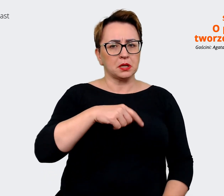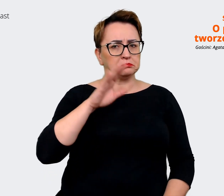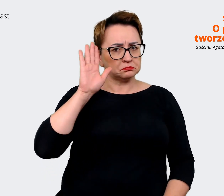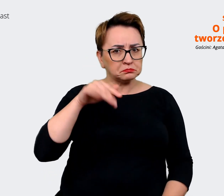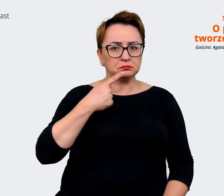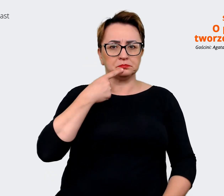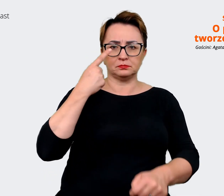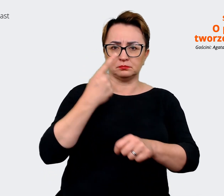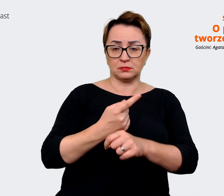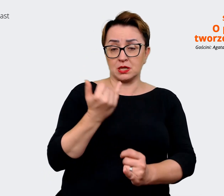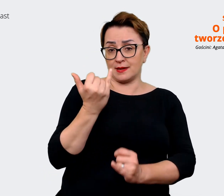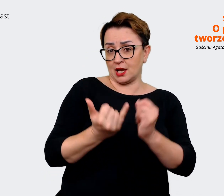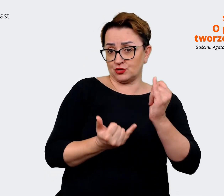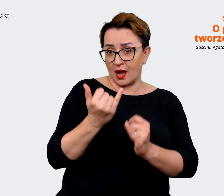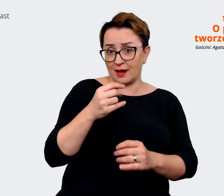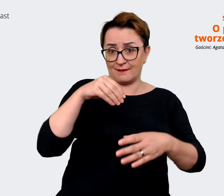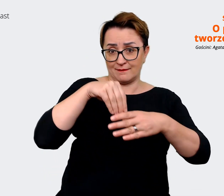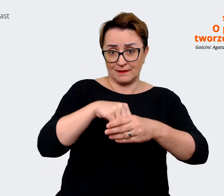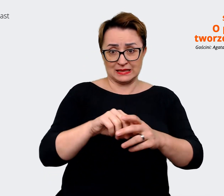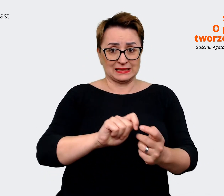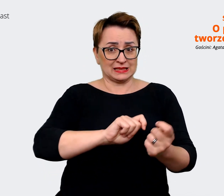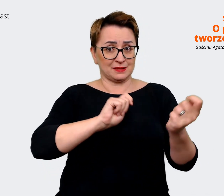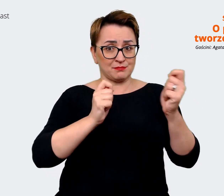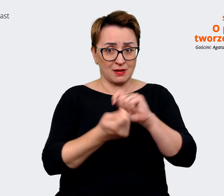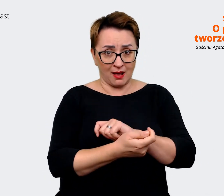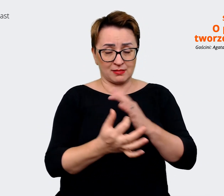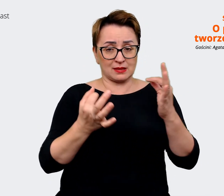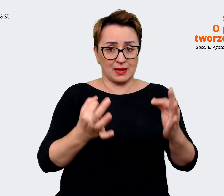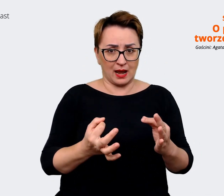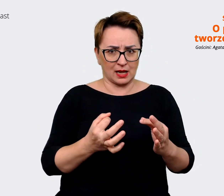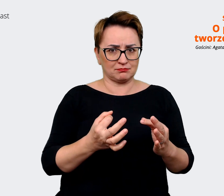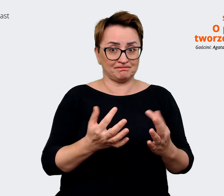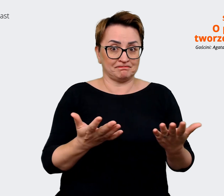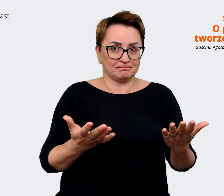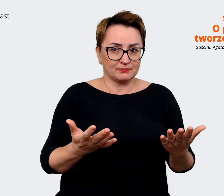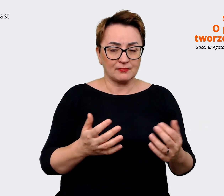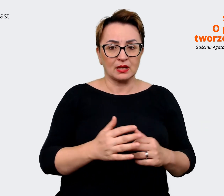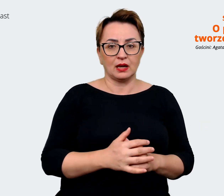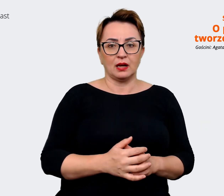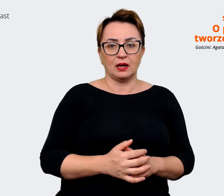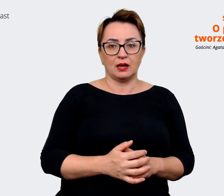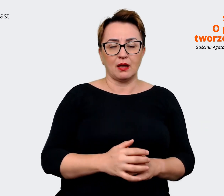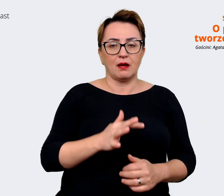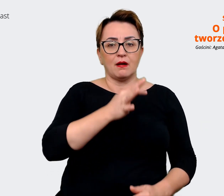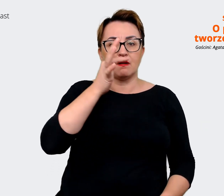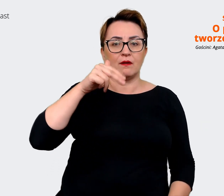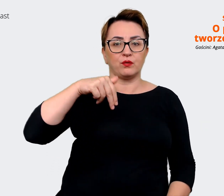też jesteśmy w takiej zmianie, że tak szybko się... jesteśmy w trakcie fuzji, integrowania